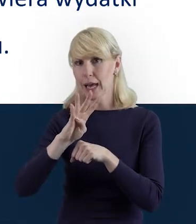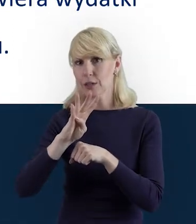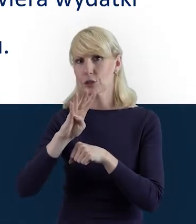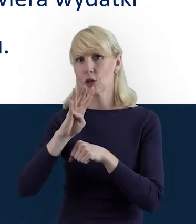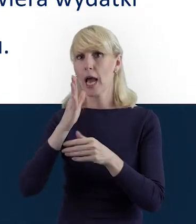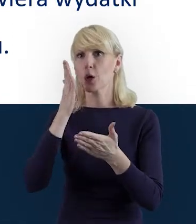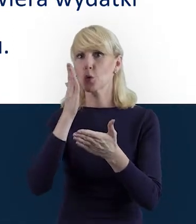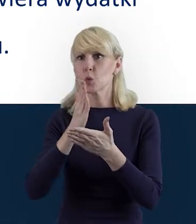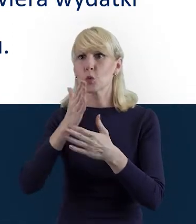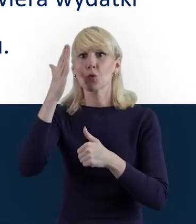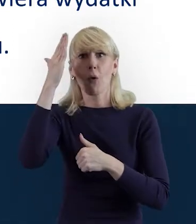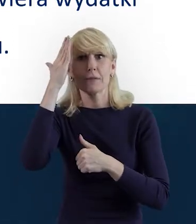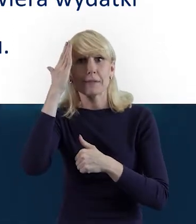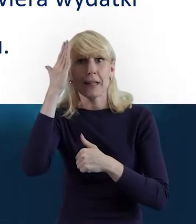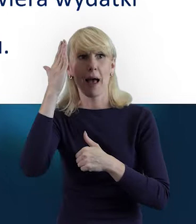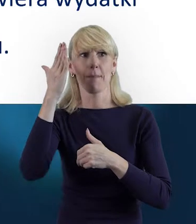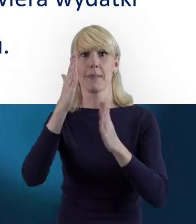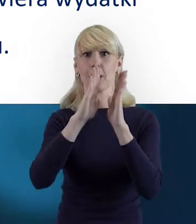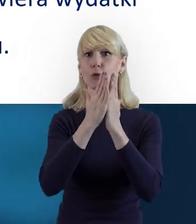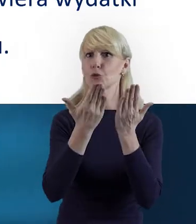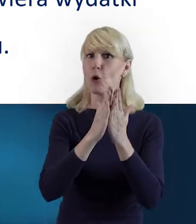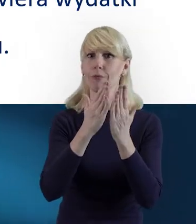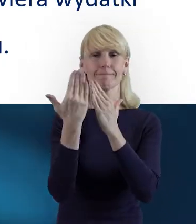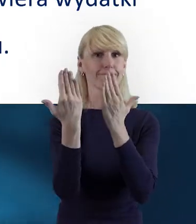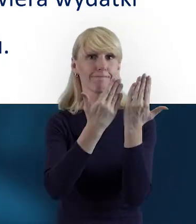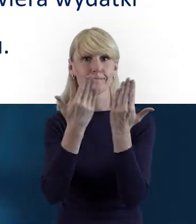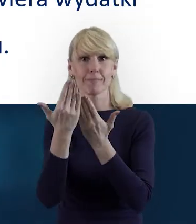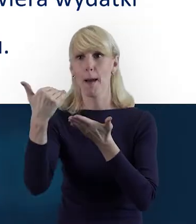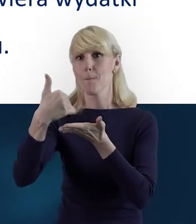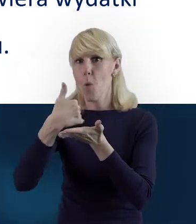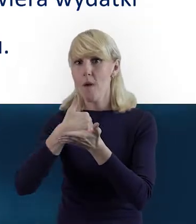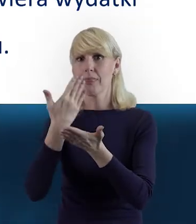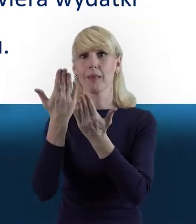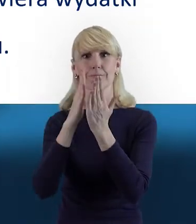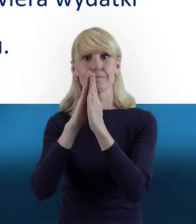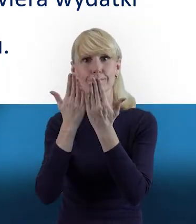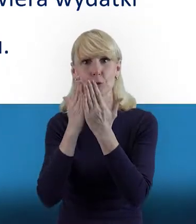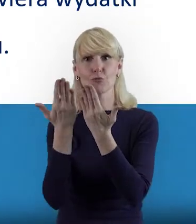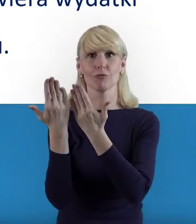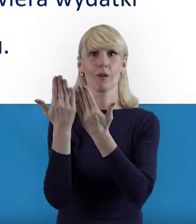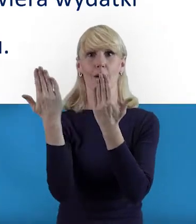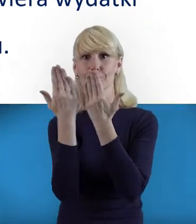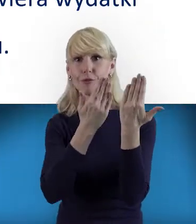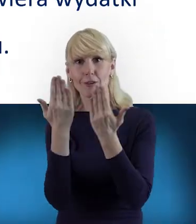po przestudiowaniu tych podręczników, czy poradnika, jest, mam wrażenie, na tyle intuicyjny i pomocny,